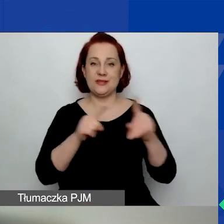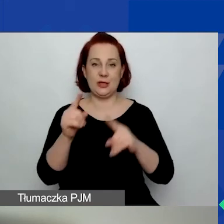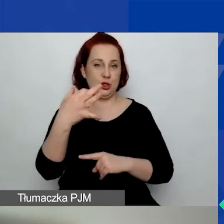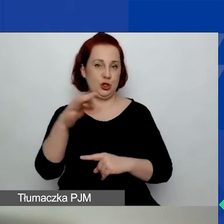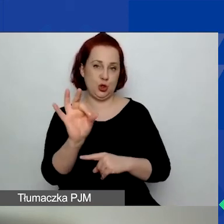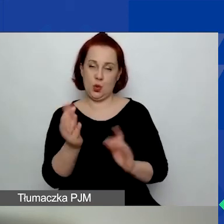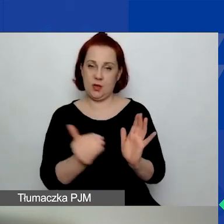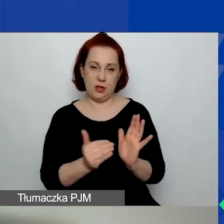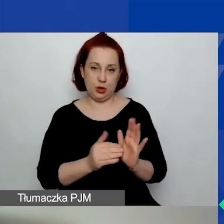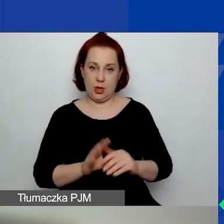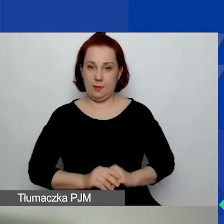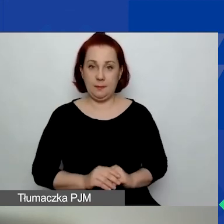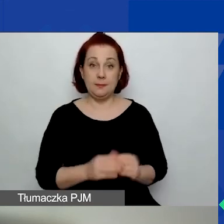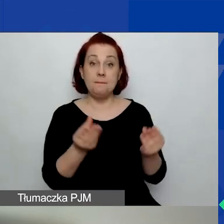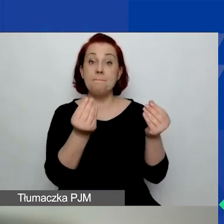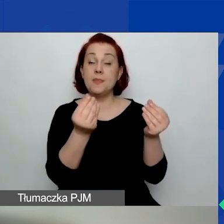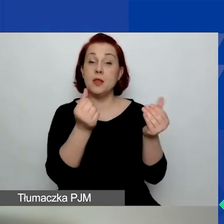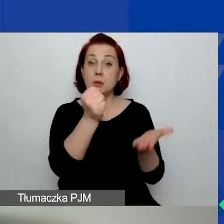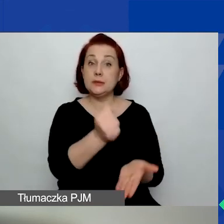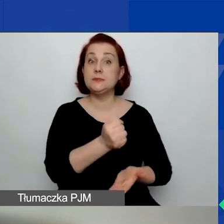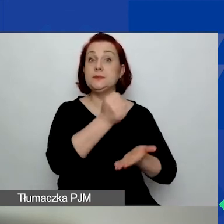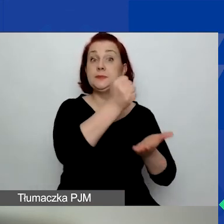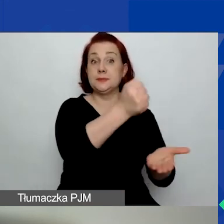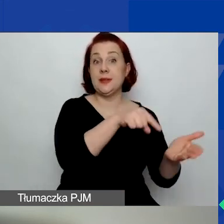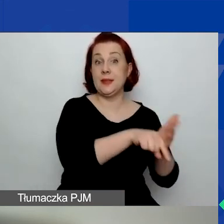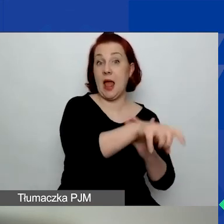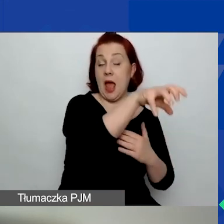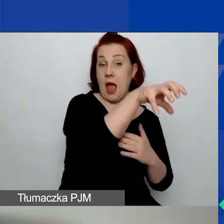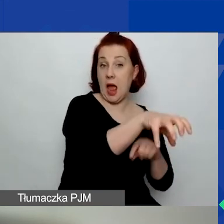Kwota przeznaczona na ten obszar w tym konkursie